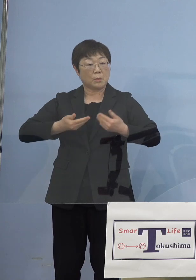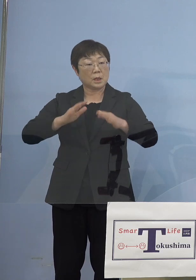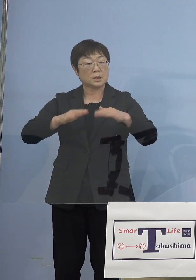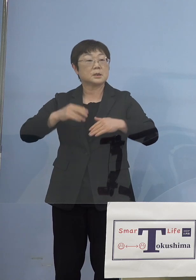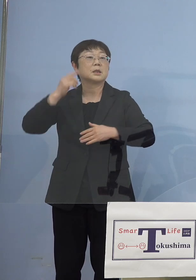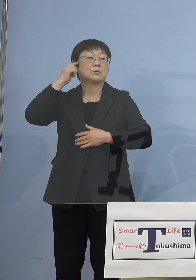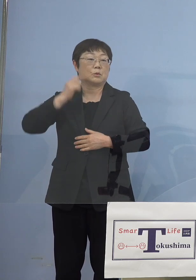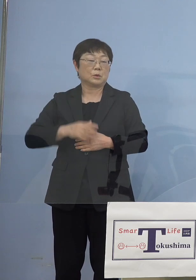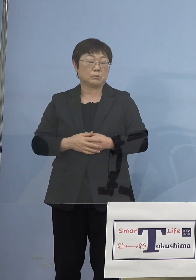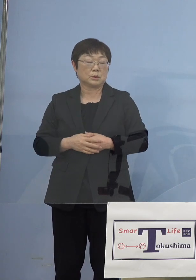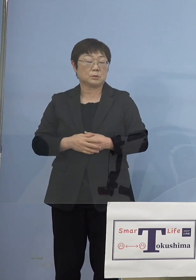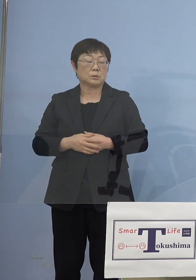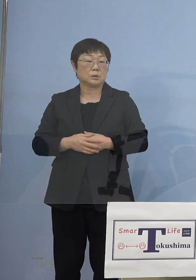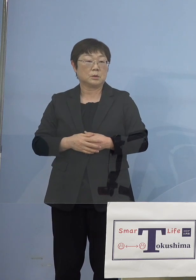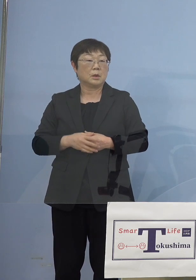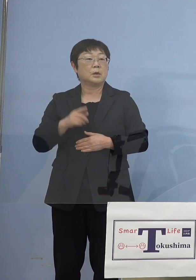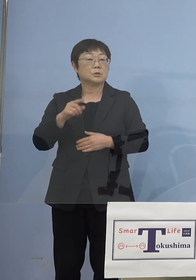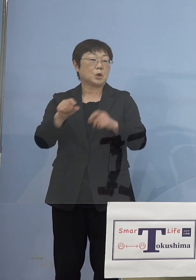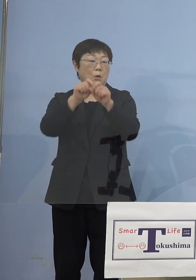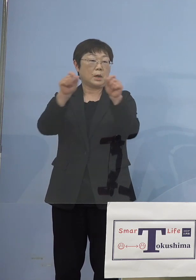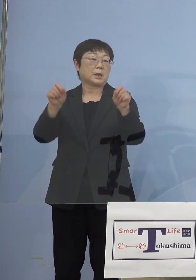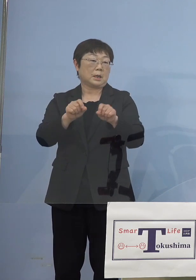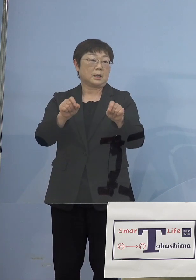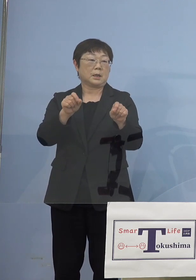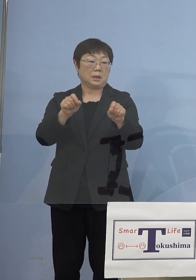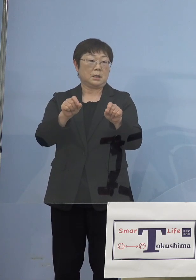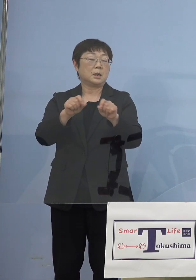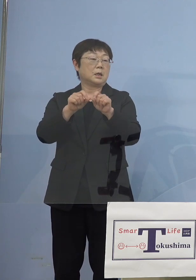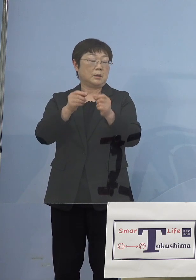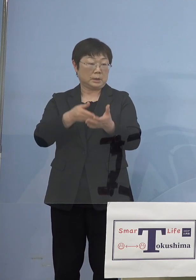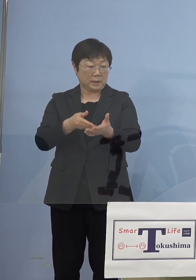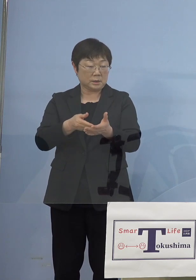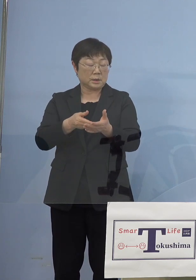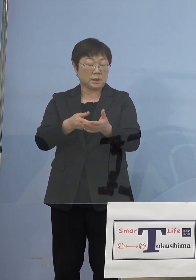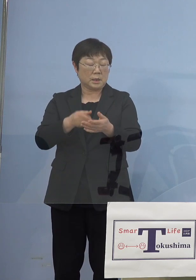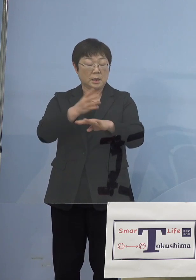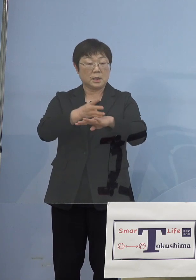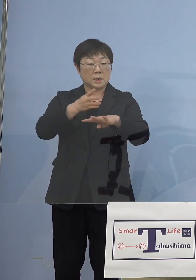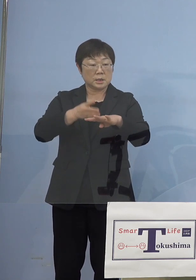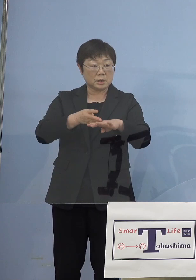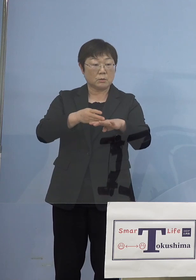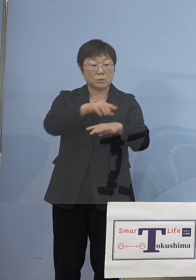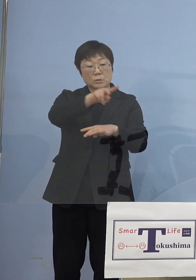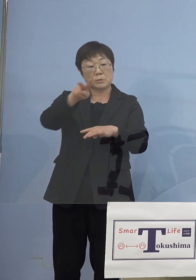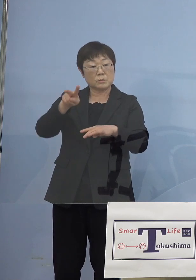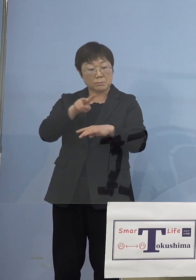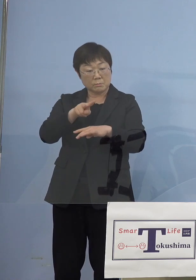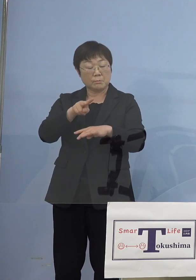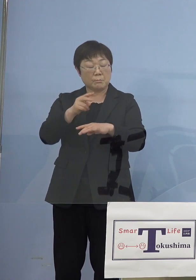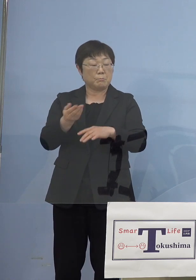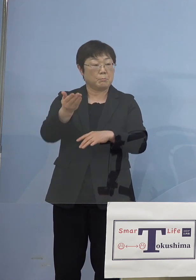これは結果の話なんですが、四国4県 確かにやりました松山市は